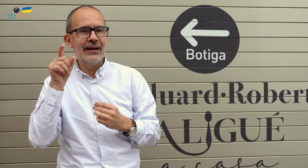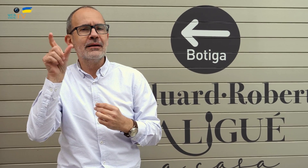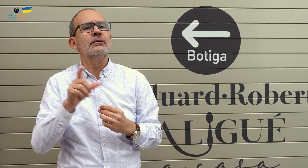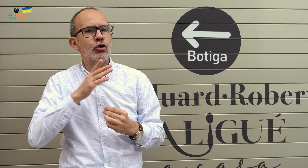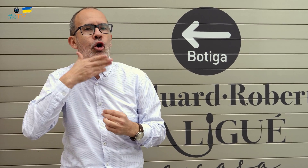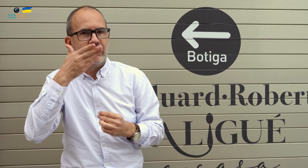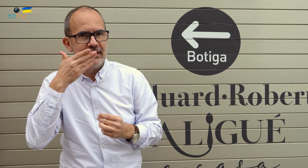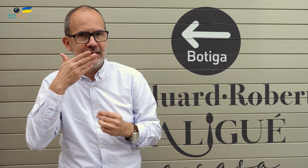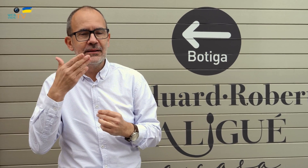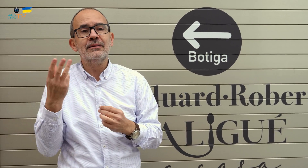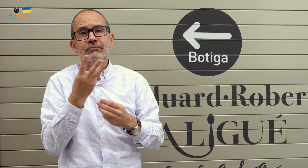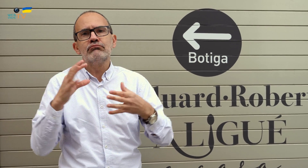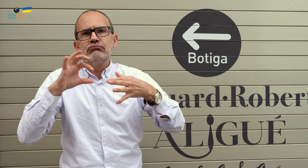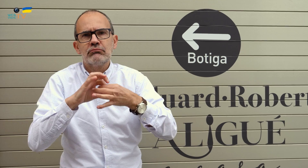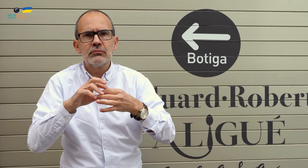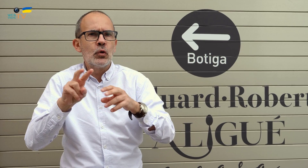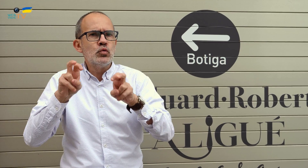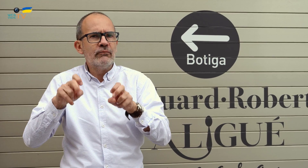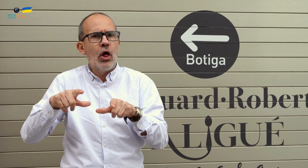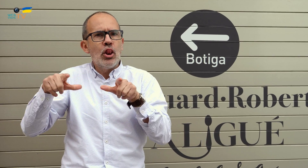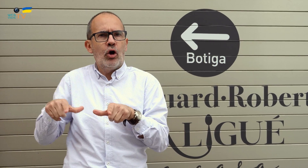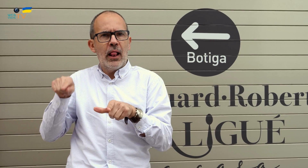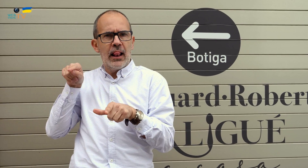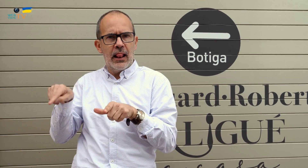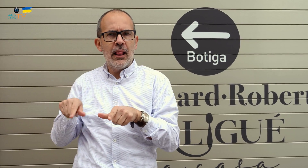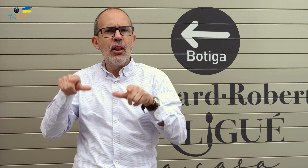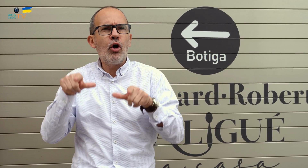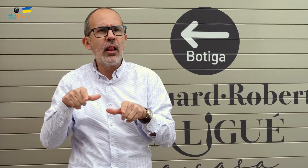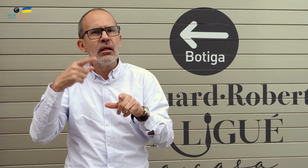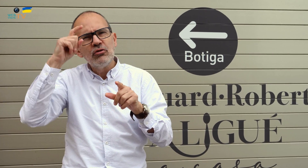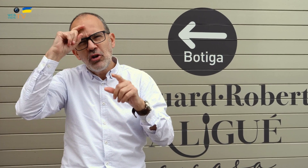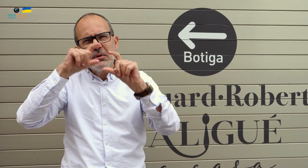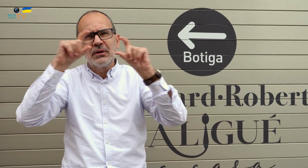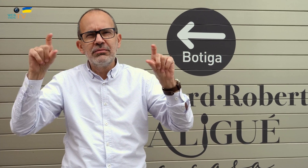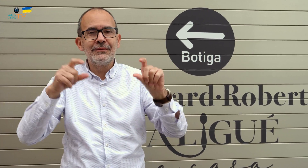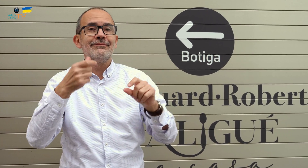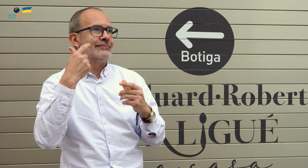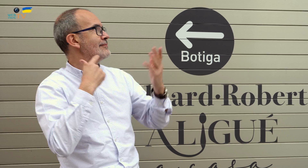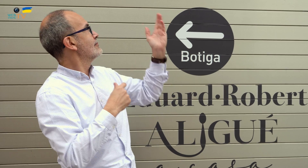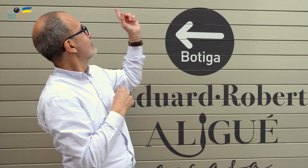Él es oyente, y entre los tres se asociaron para montar este nuevo local, que tiene por nombre